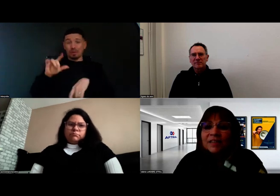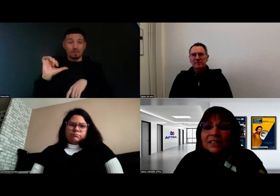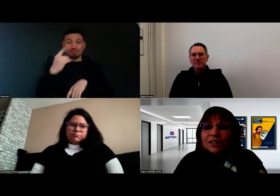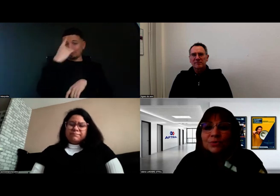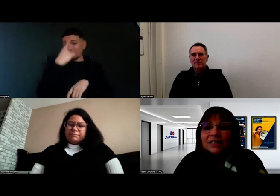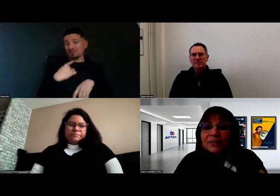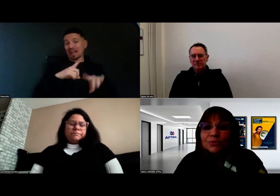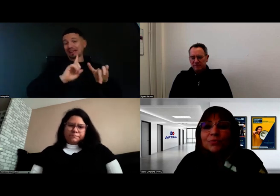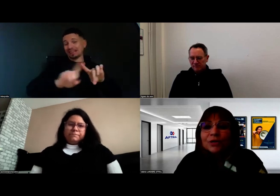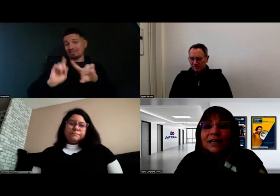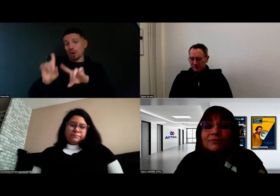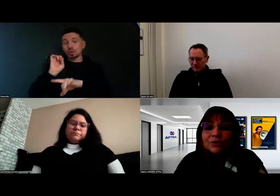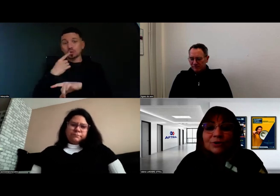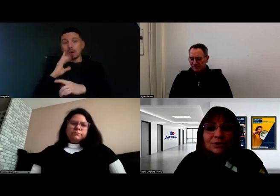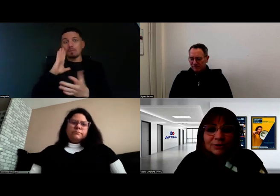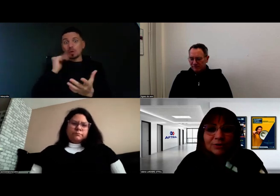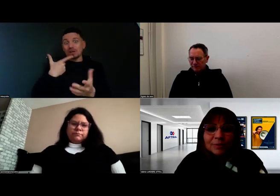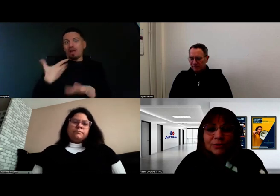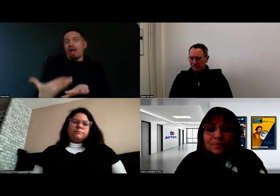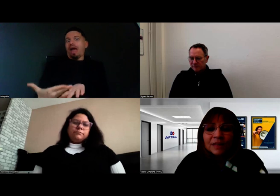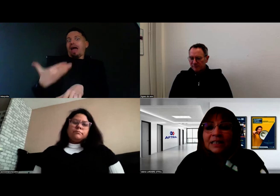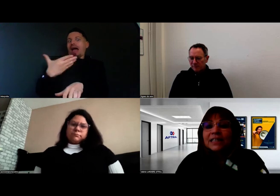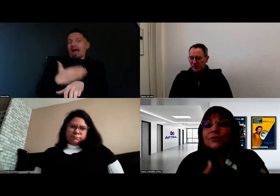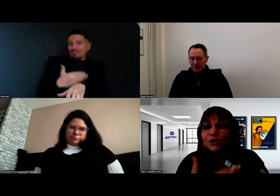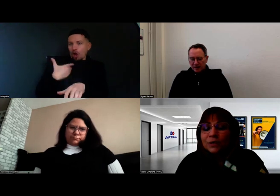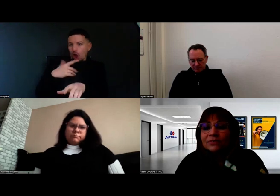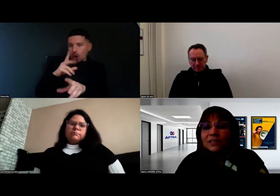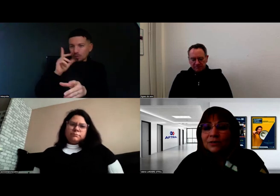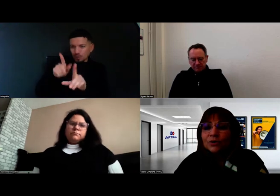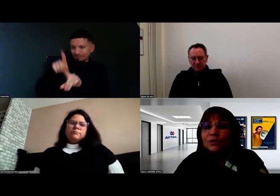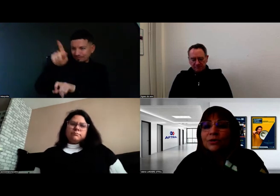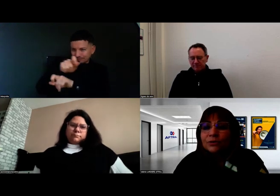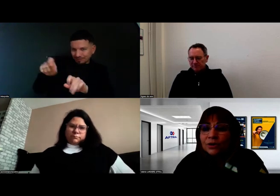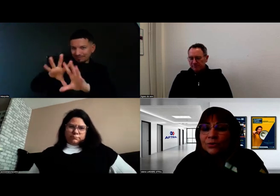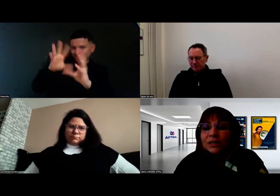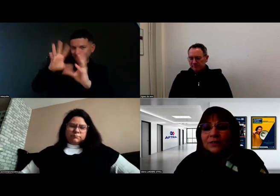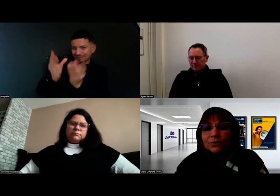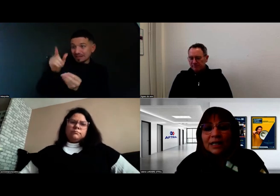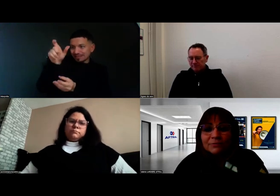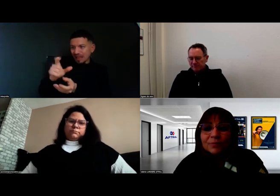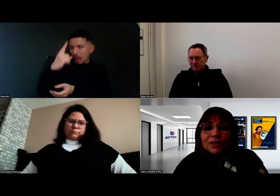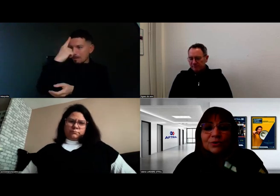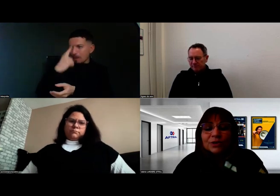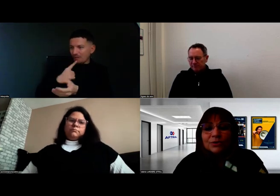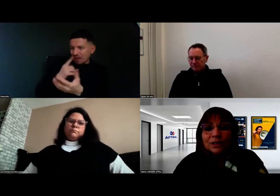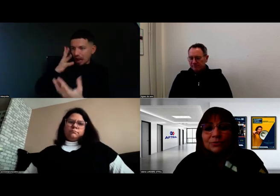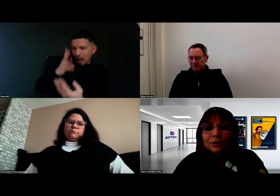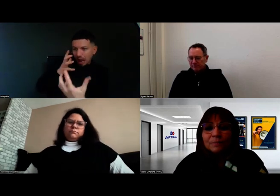et c'est ce qu'on essaie de comprendre avant de rentrer en formation. Ensuite, dans le cadre de la formation,